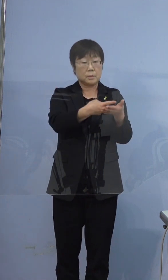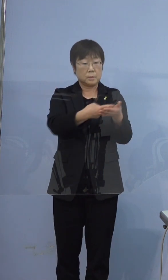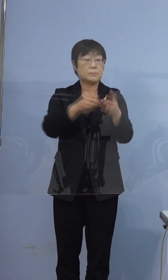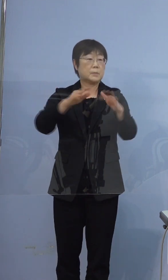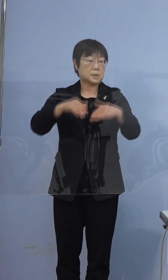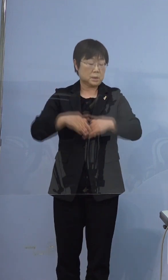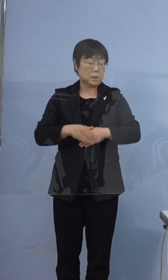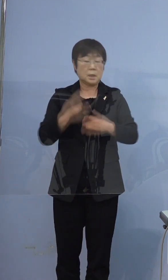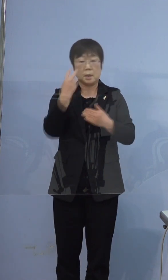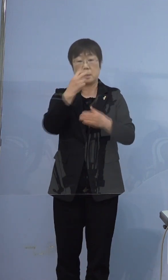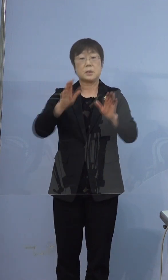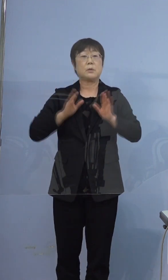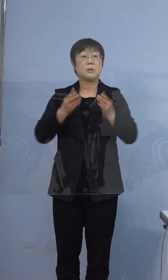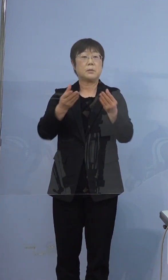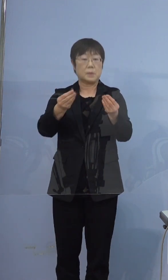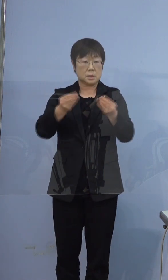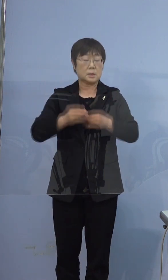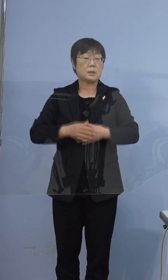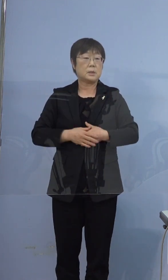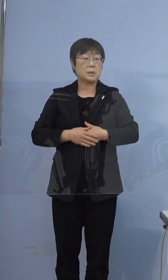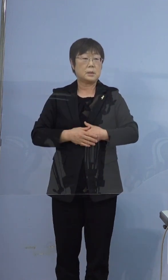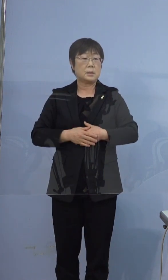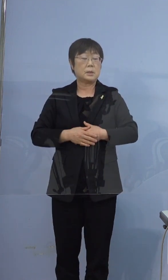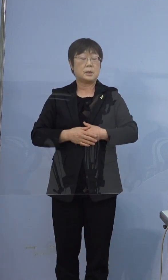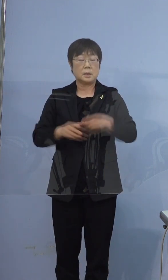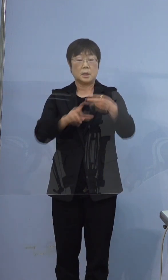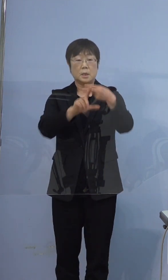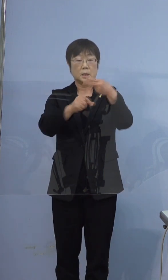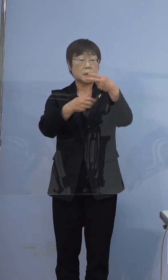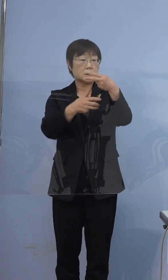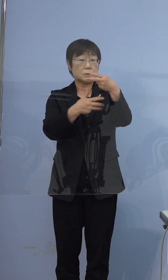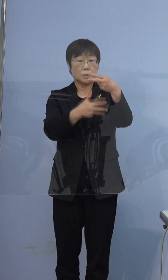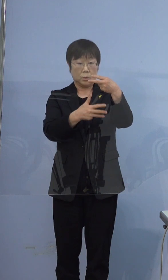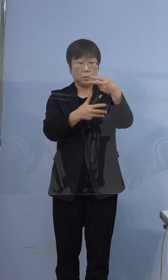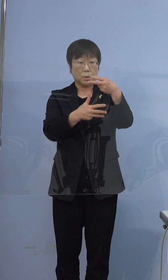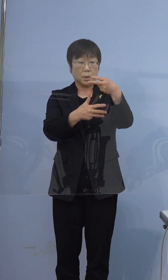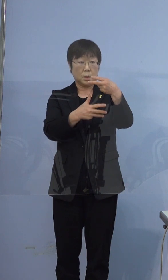検査となっています ちなみに2月8日は